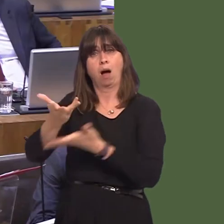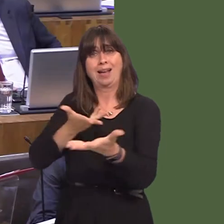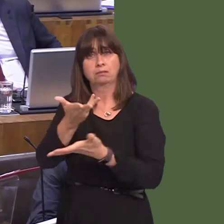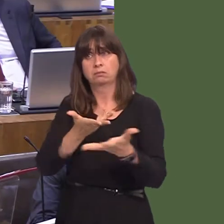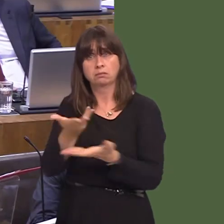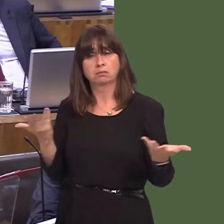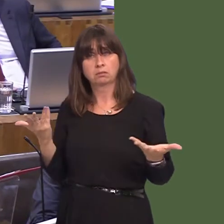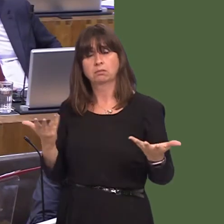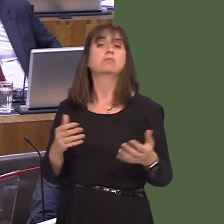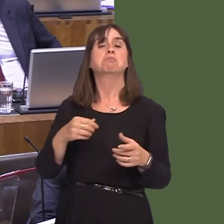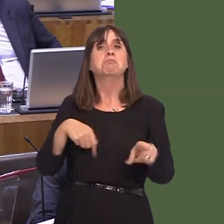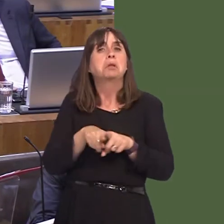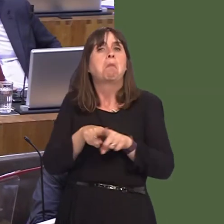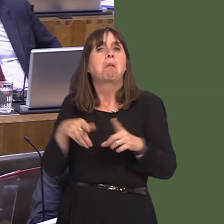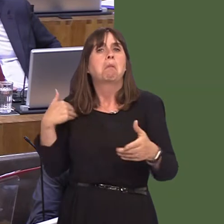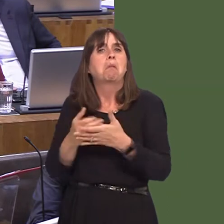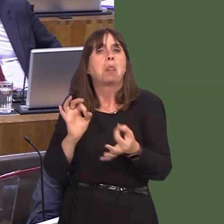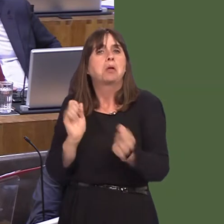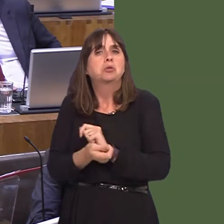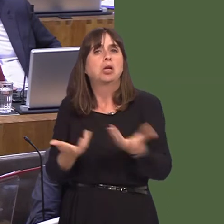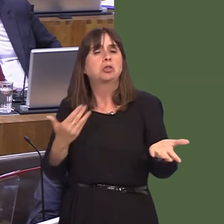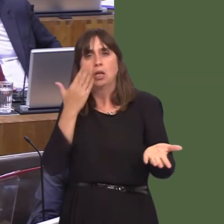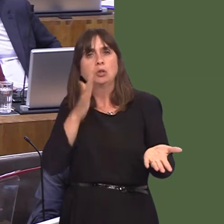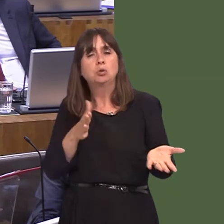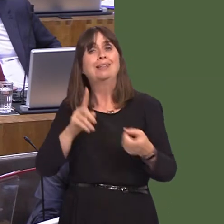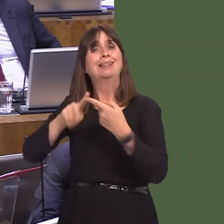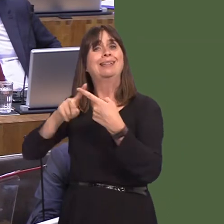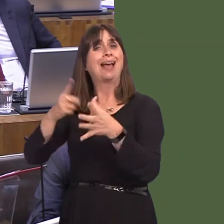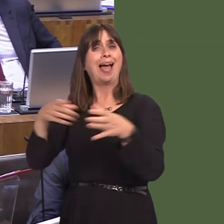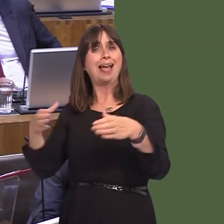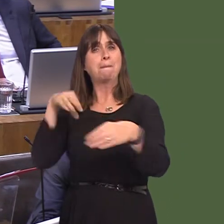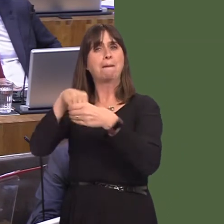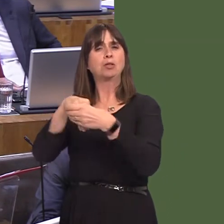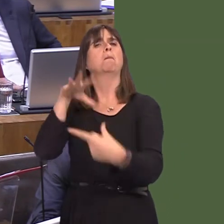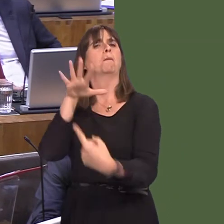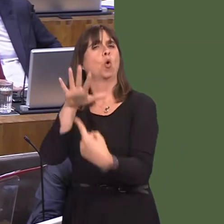position has not changed. Membership of the EEA is an important option that needs to be